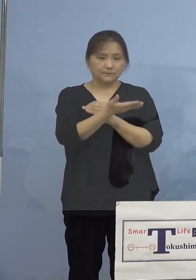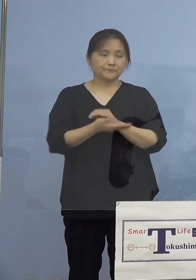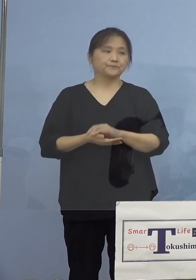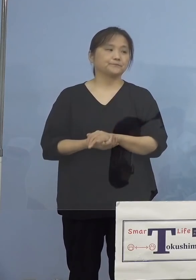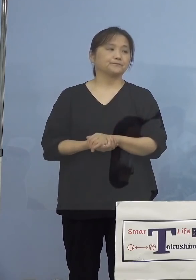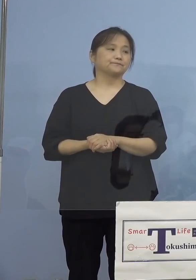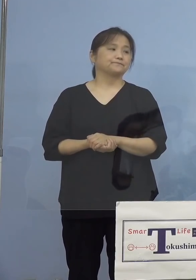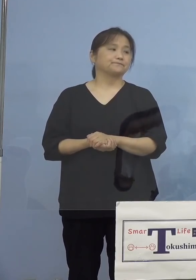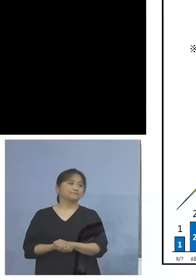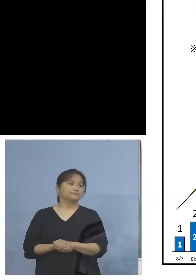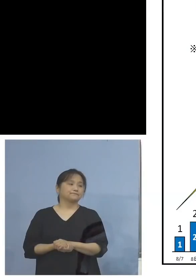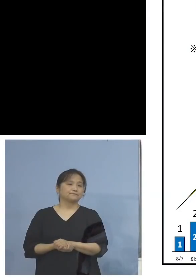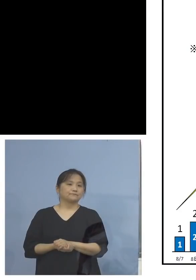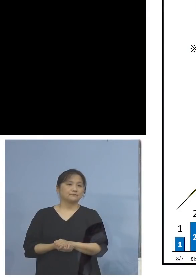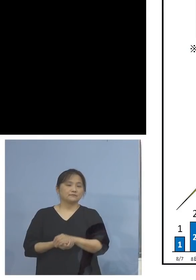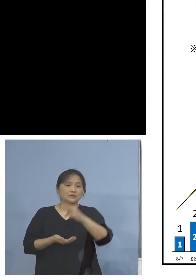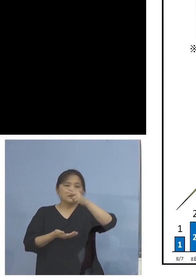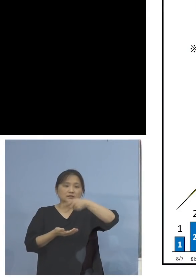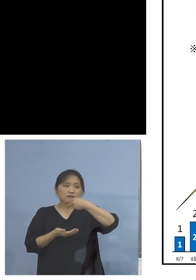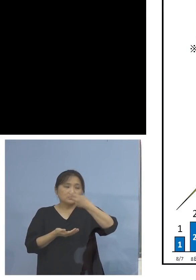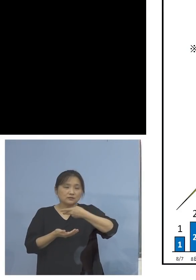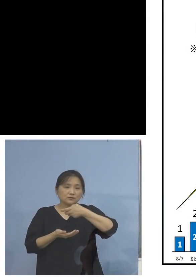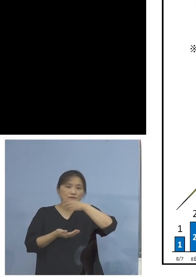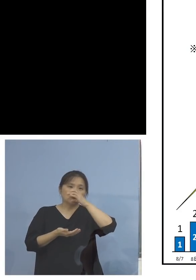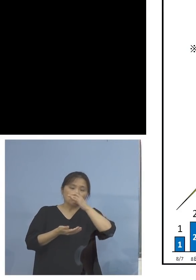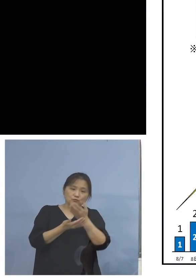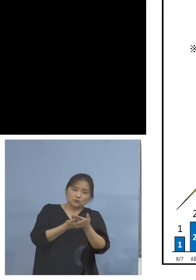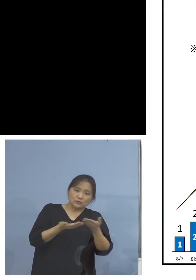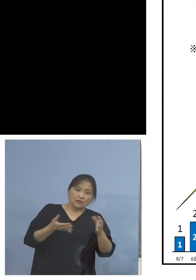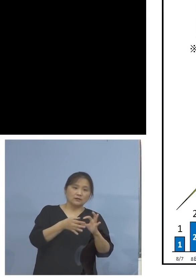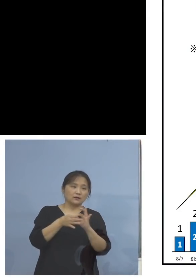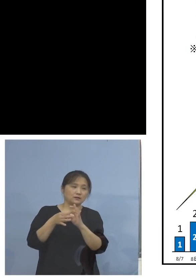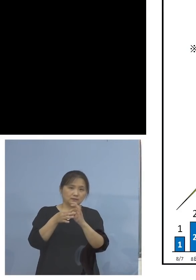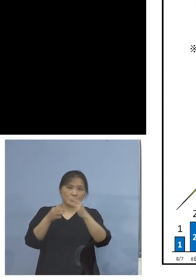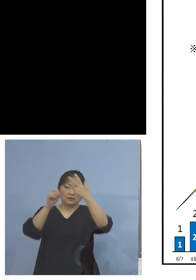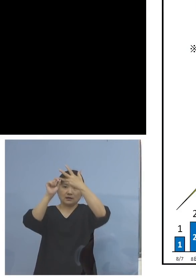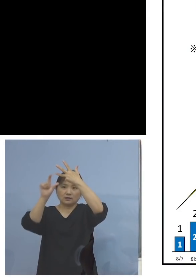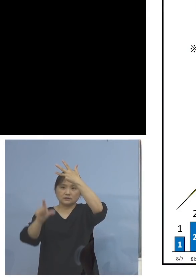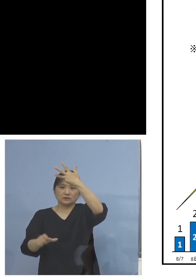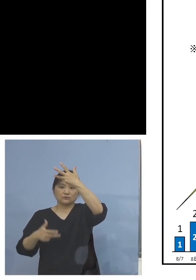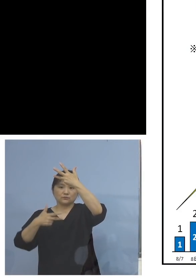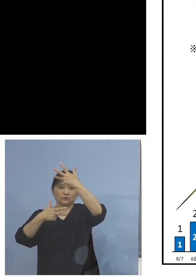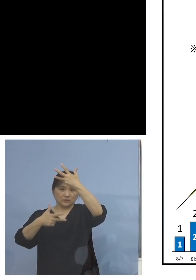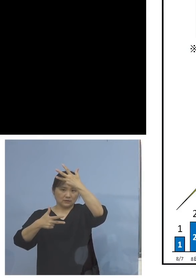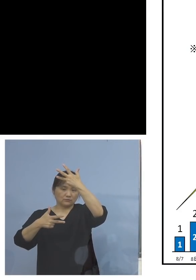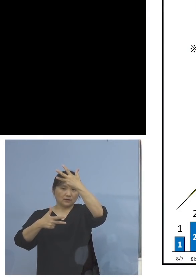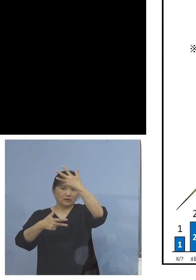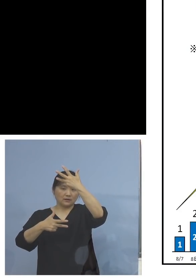こちらですね、飲食店関係、8月7日から ということ、それまでは実は